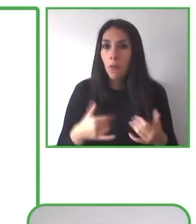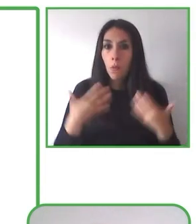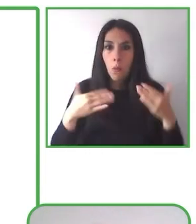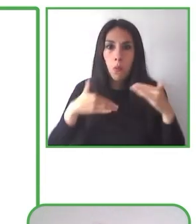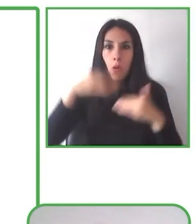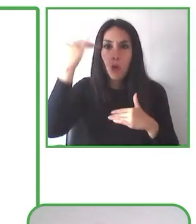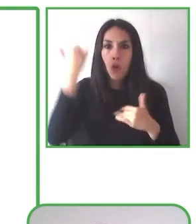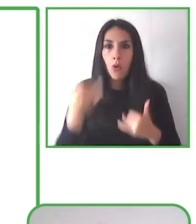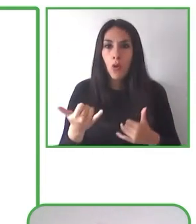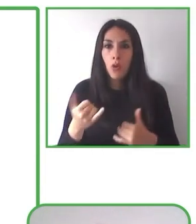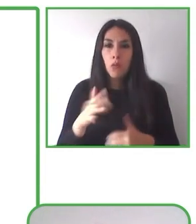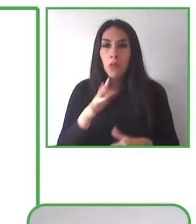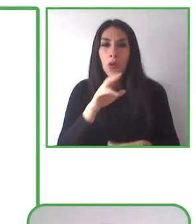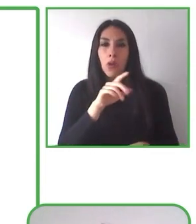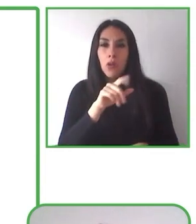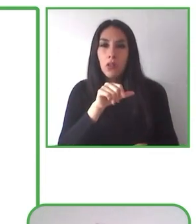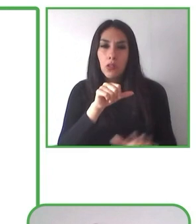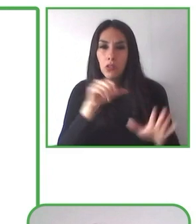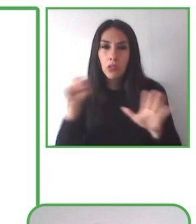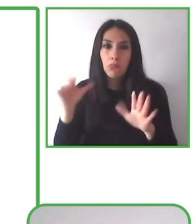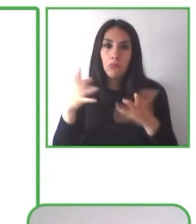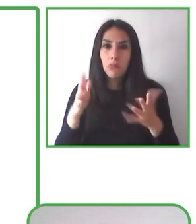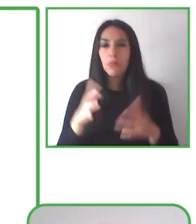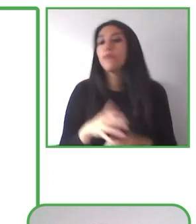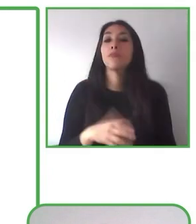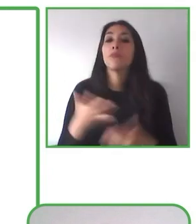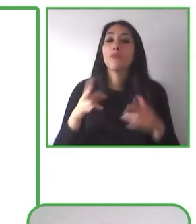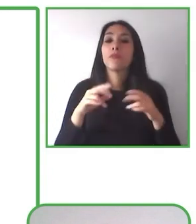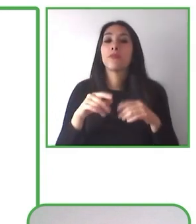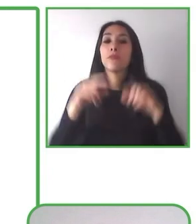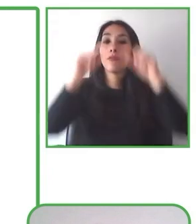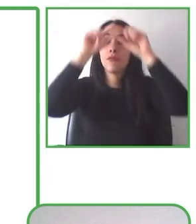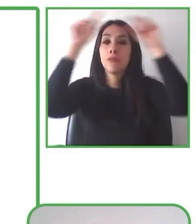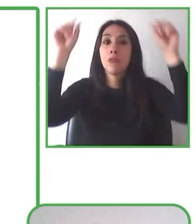implementados por la Corporación Nacional Forestal, que son nuestros socios, nuestros